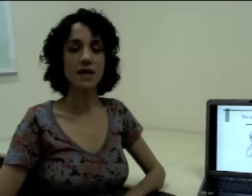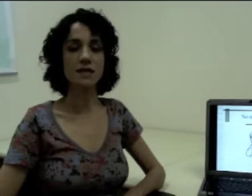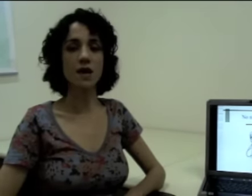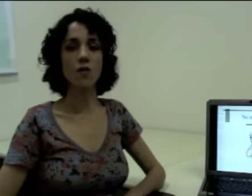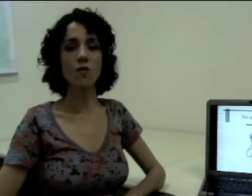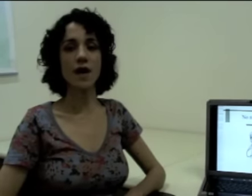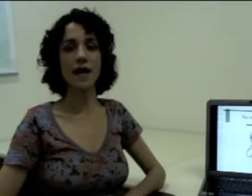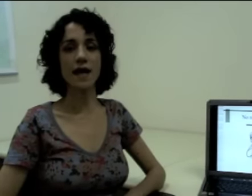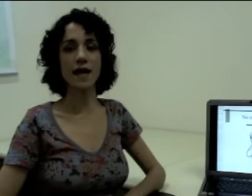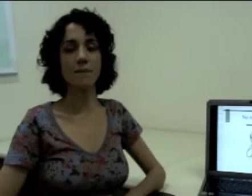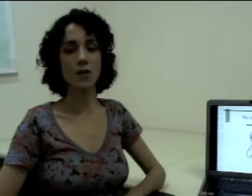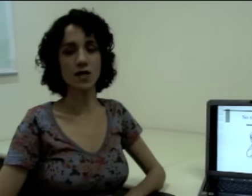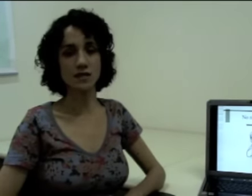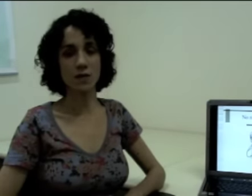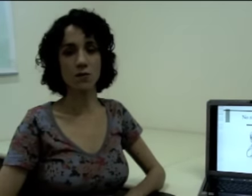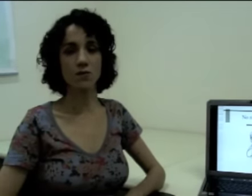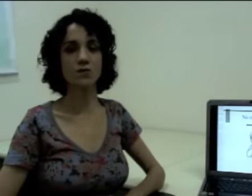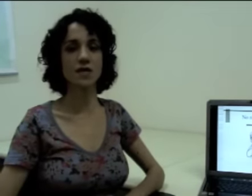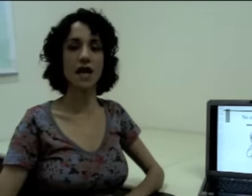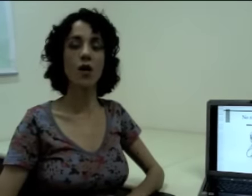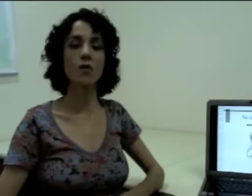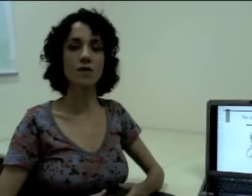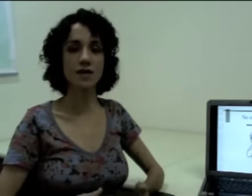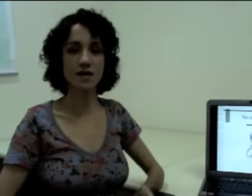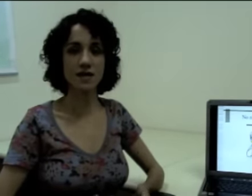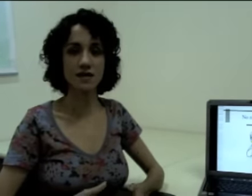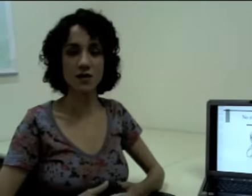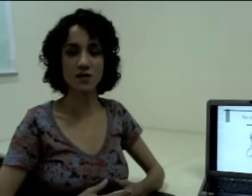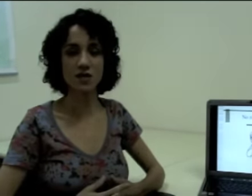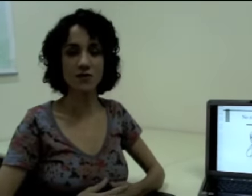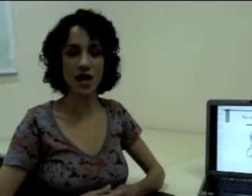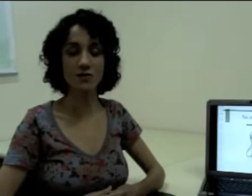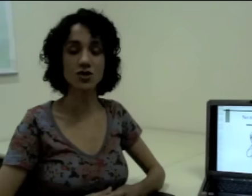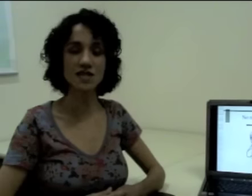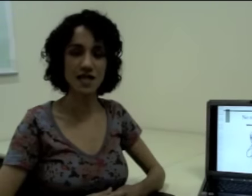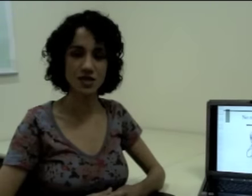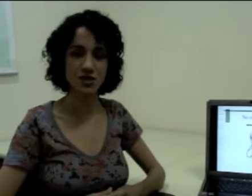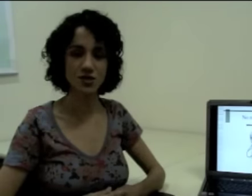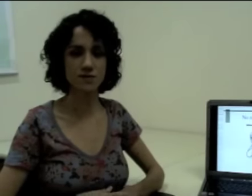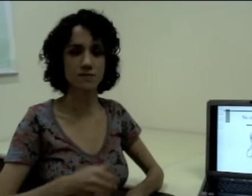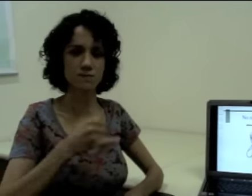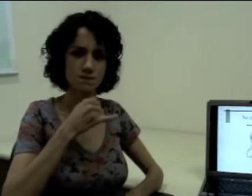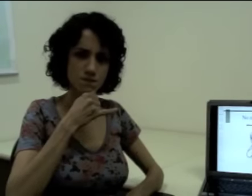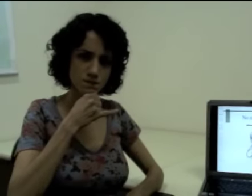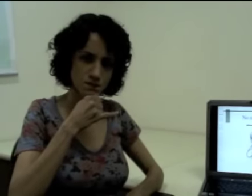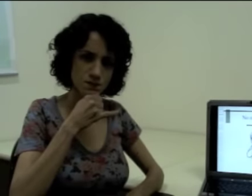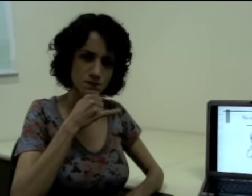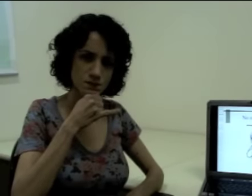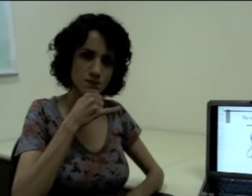Então, por exemplo, o sinal que tem o significado de triste. (sinalização)